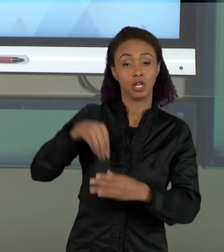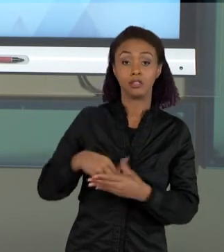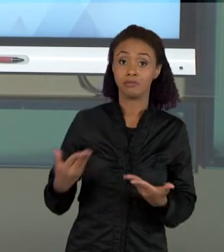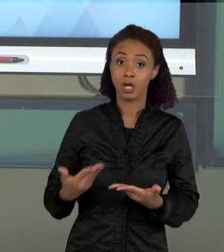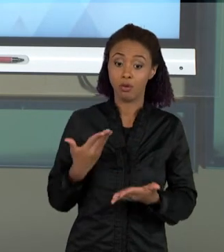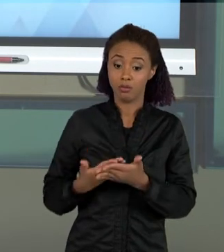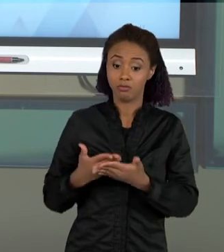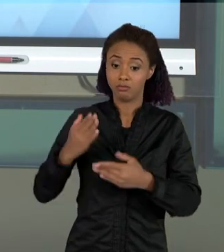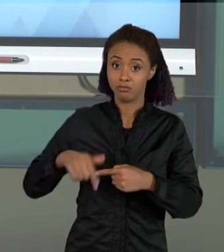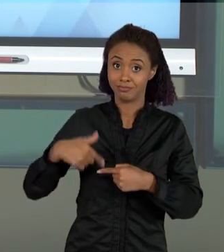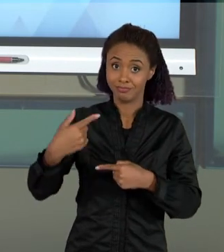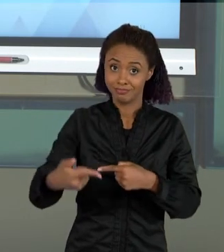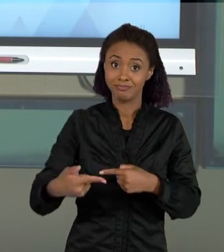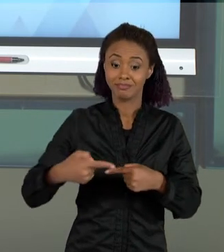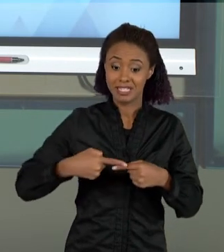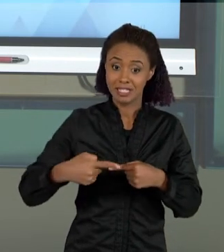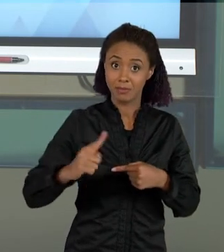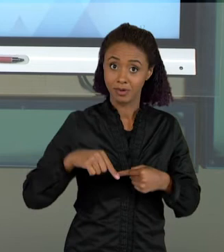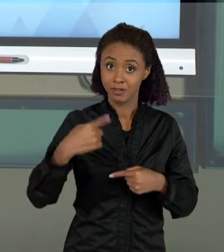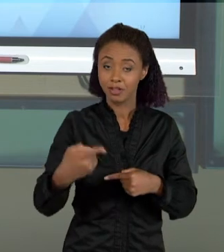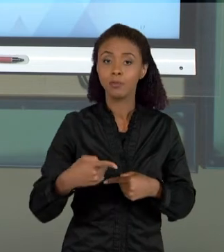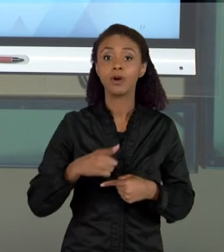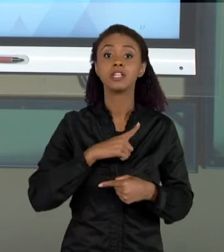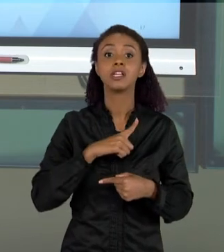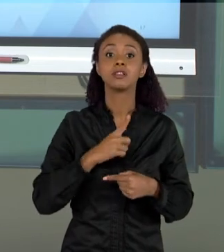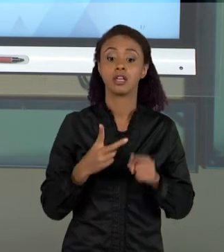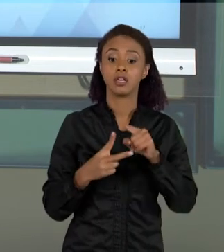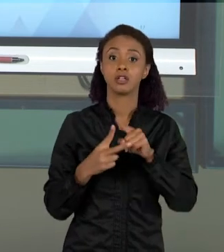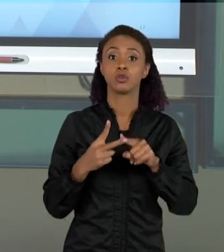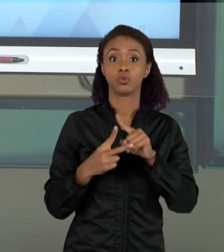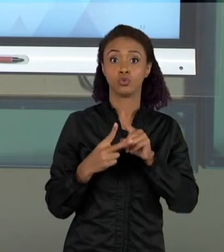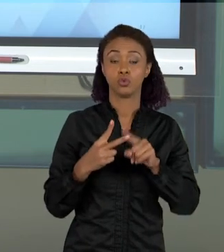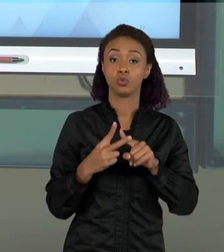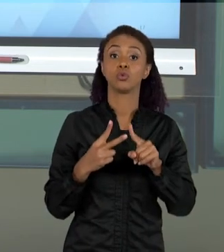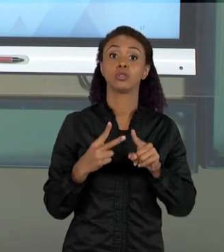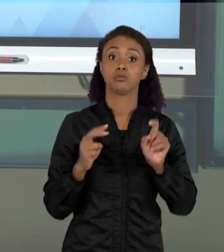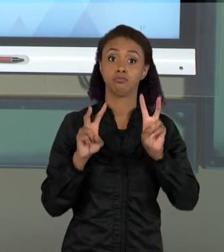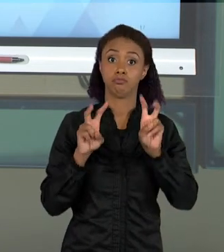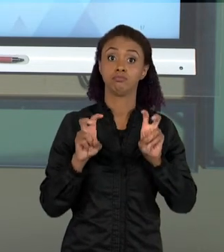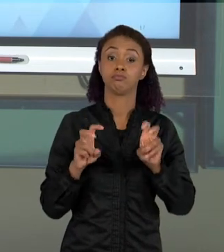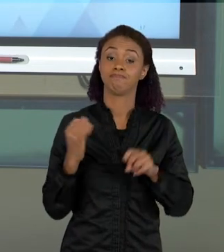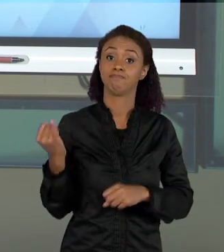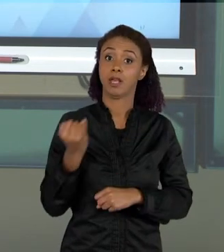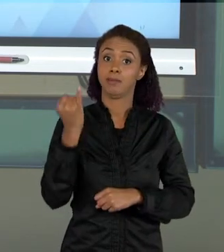VAMOS NOS ATER A DUAS DISCUSSÕES QUE EU ACHO FUNDAMENTAIS PARA A ORGANIZAÇÃO DO